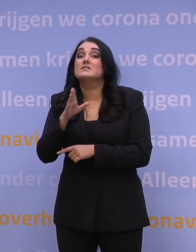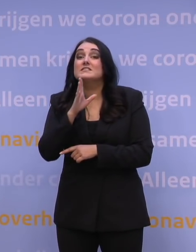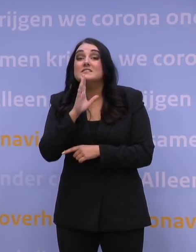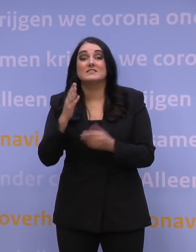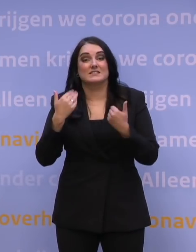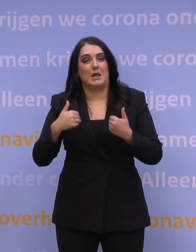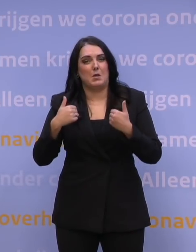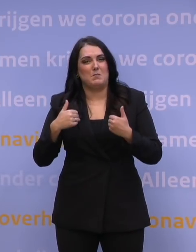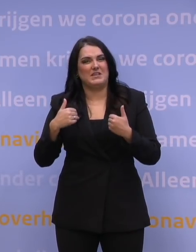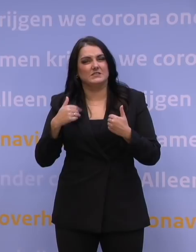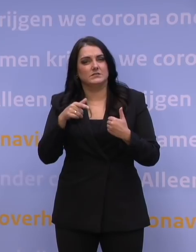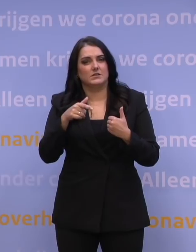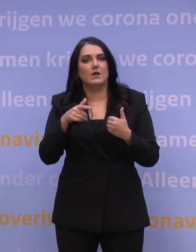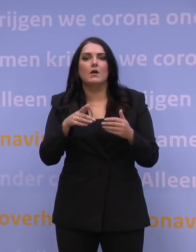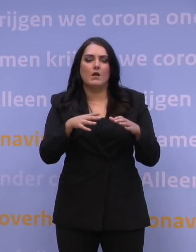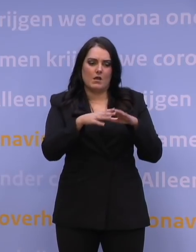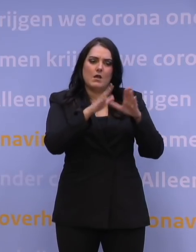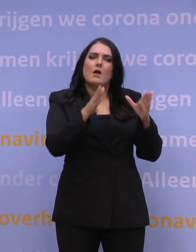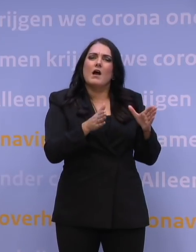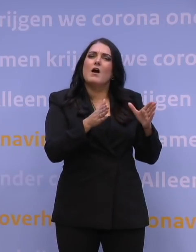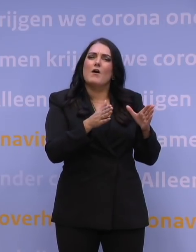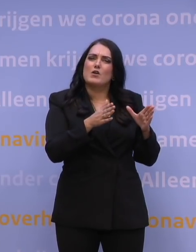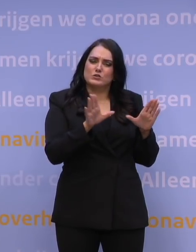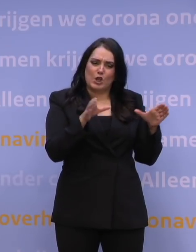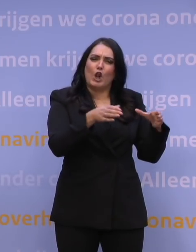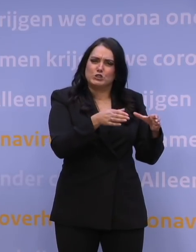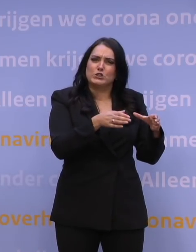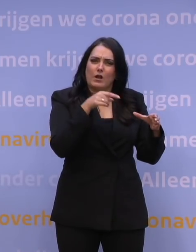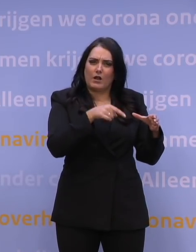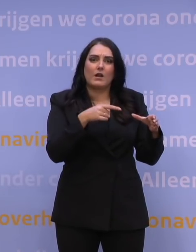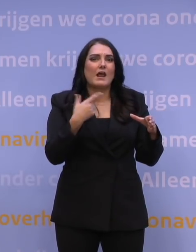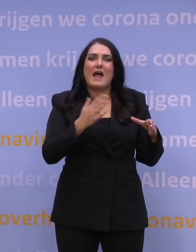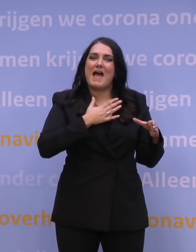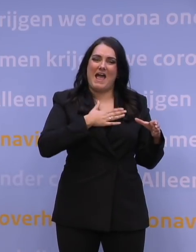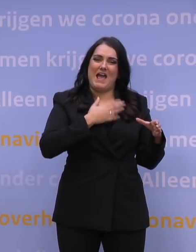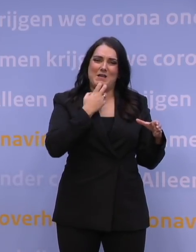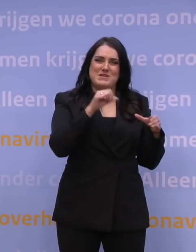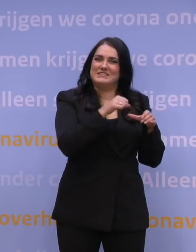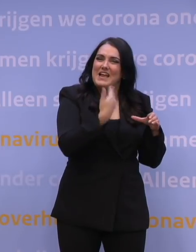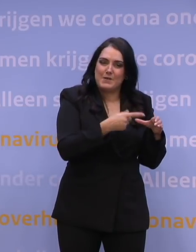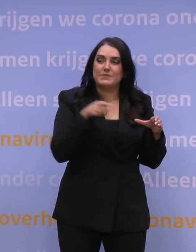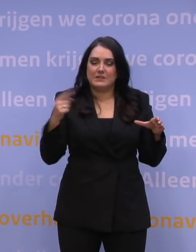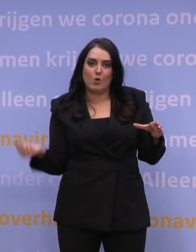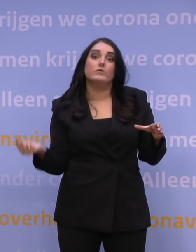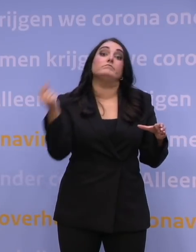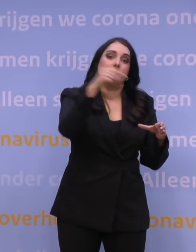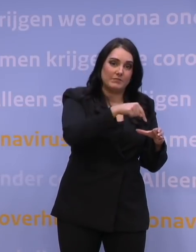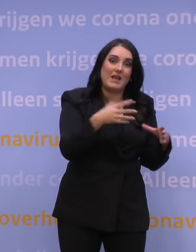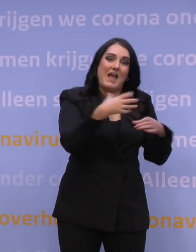die in een geclusterde woonvorm wonen zonder eigen medische dienst, om die te helpen prikken. Dat is ook wat de huisartsen doen, ook dat is al een geweldige klus.